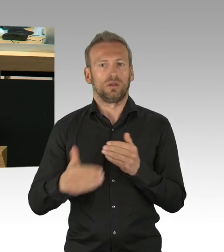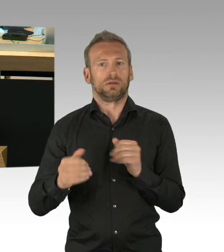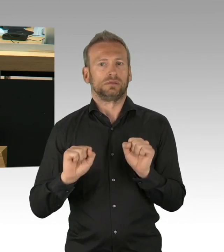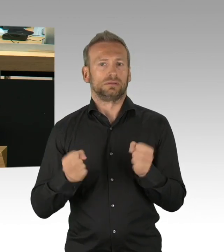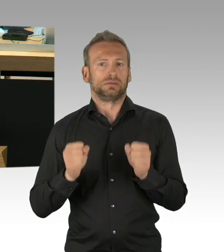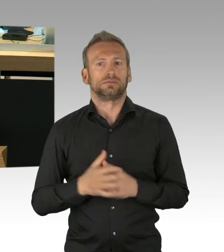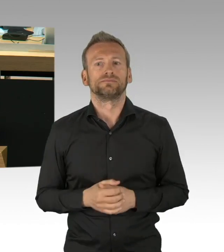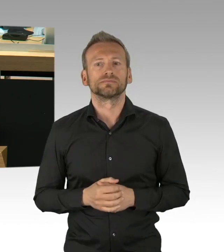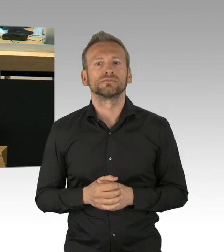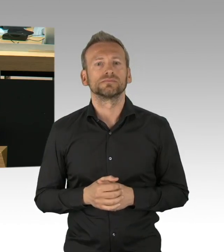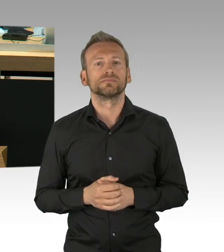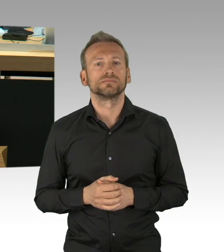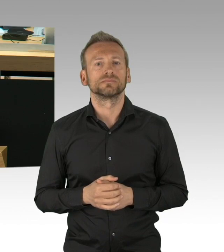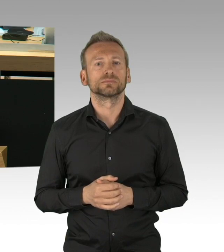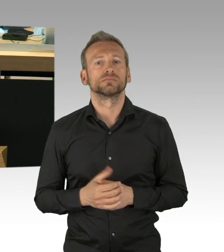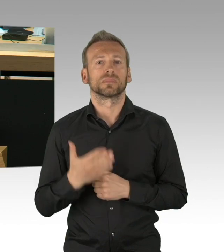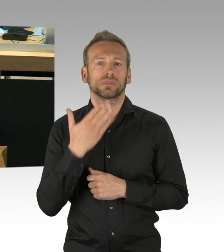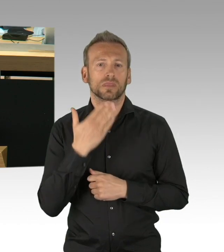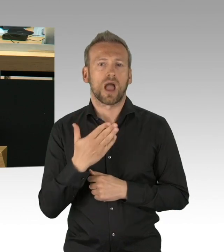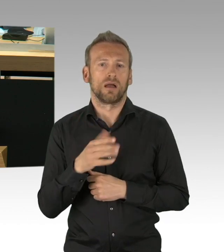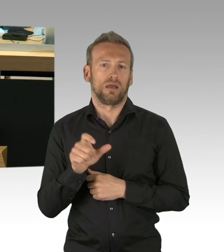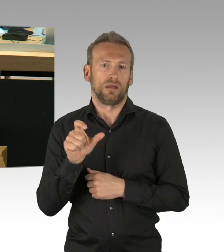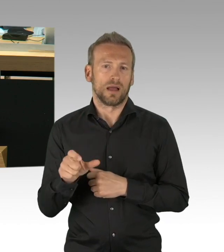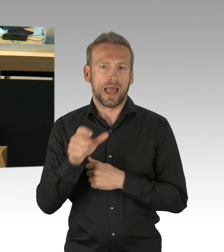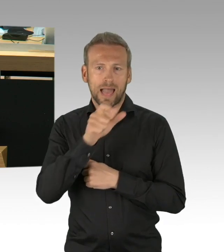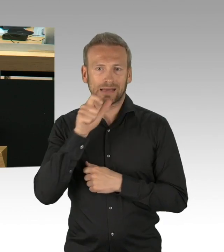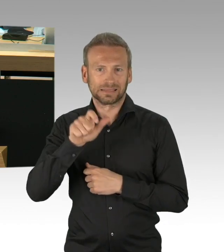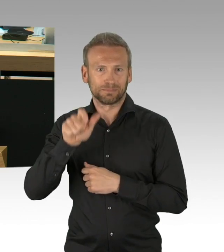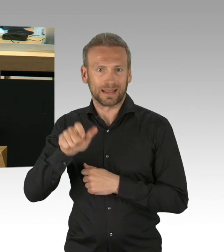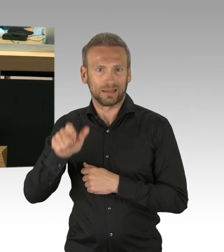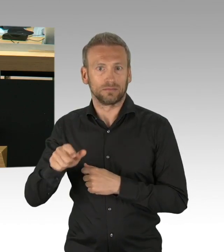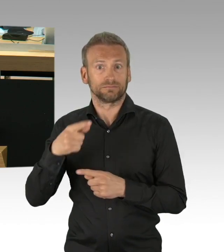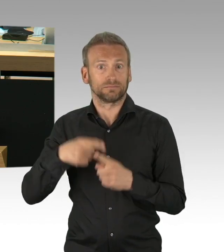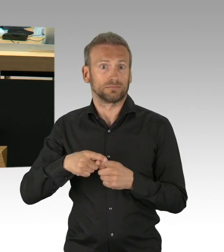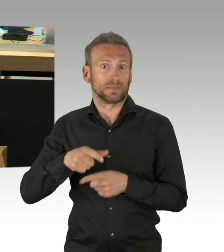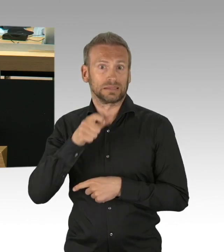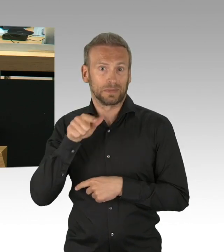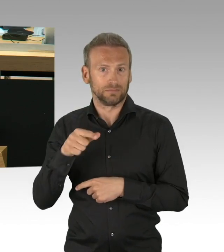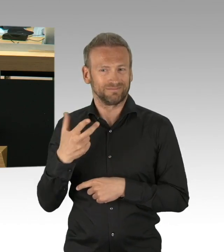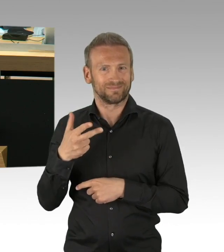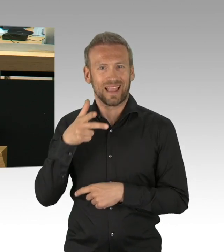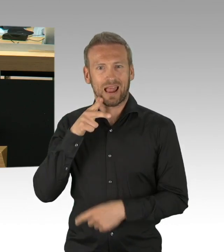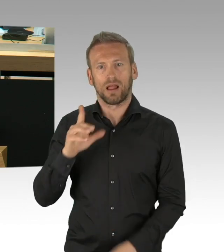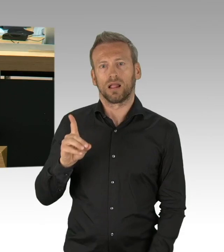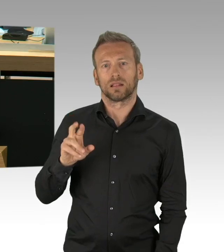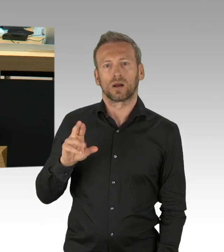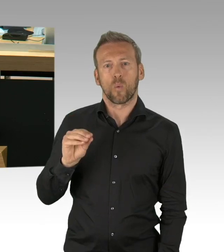der unser Vertrauen bisher verantwortungsvoll genutzt hat, mit Rechtsverordnungen die akute Krise abzuwenden.